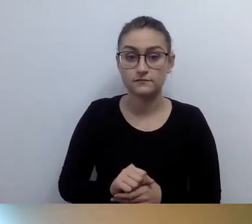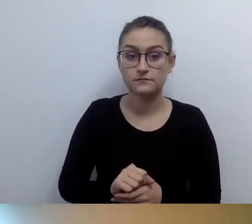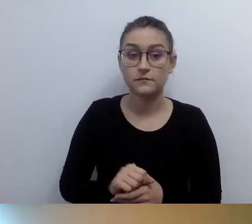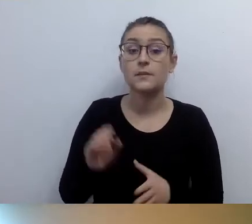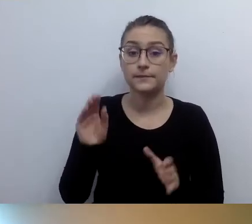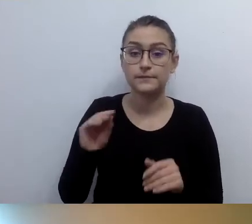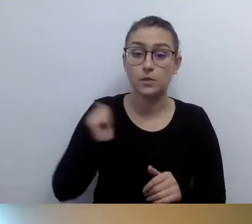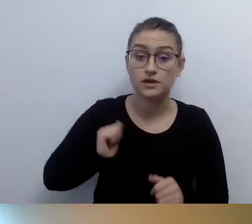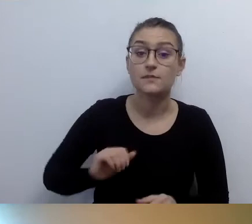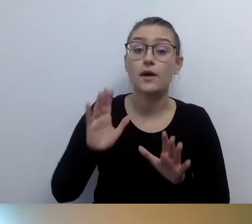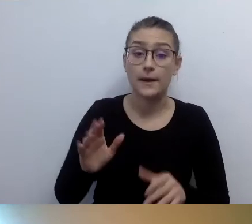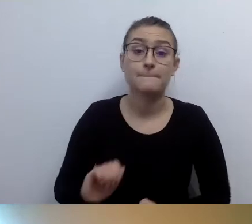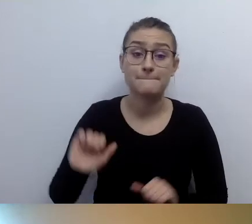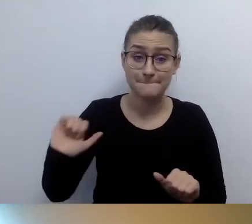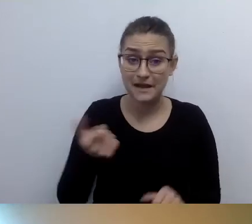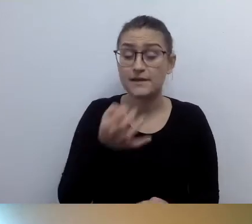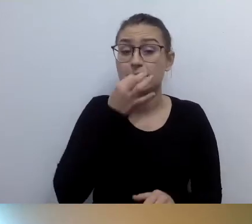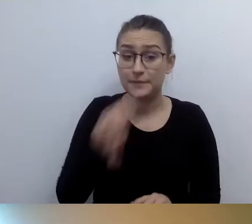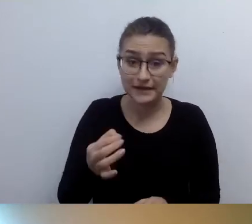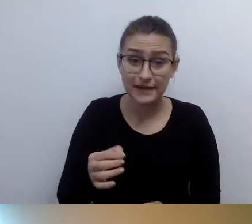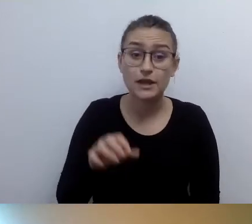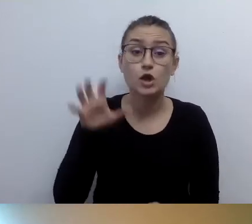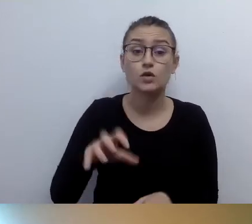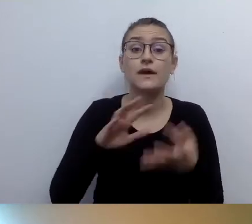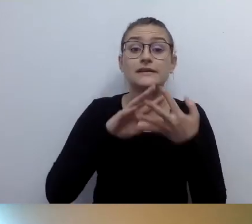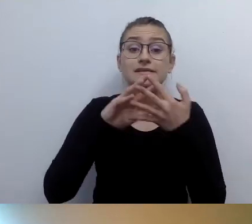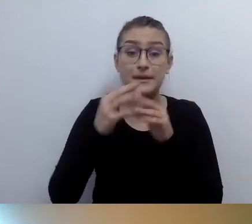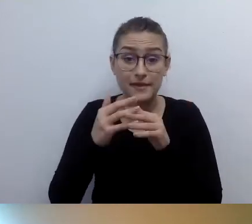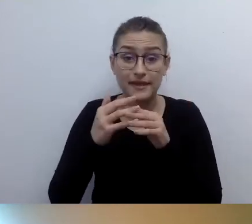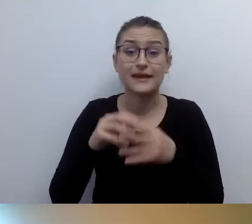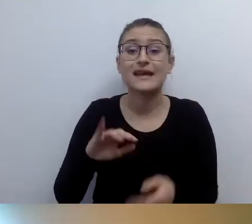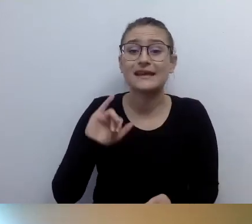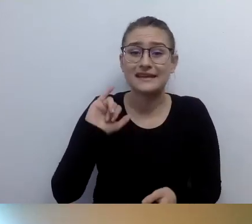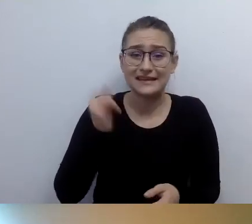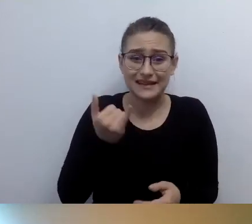Jako opisać wieżę z XIV wieku, na którą osoba niewidząca nie wejdzie,